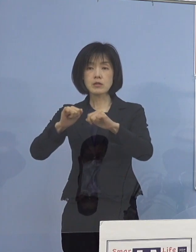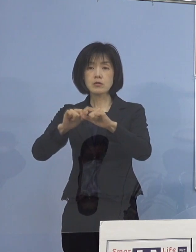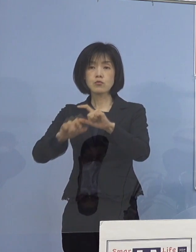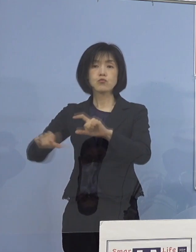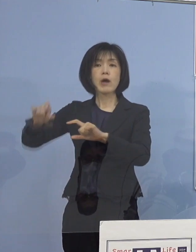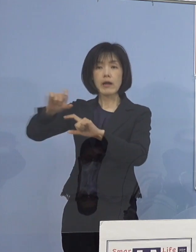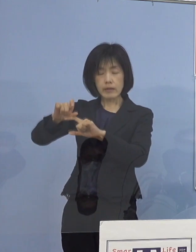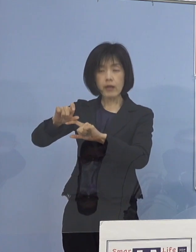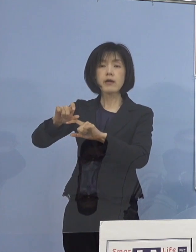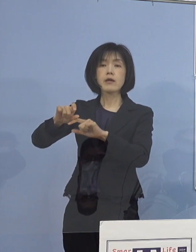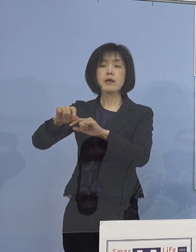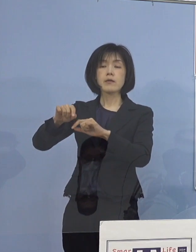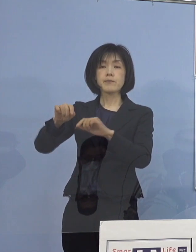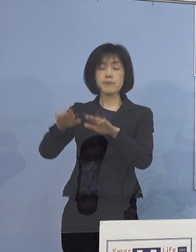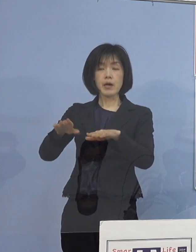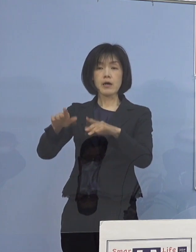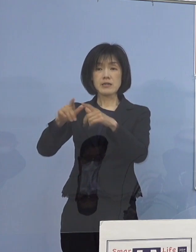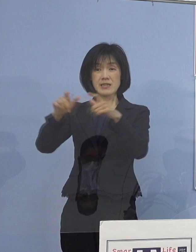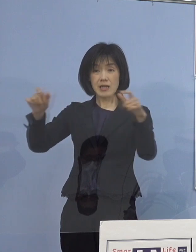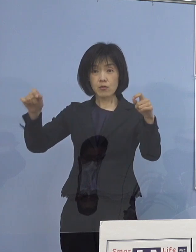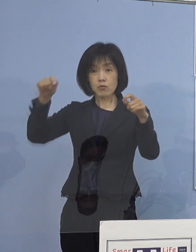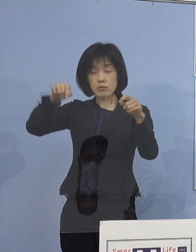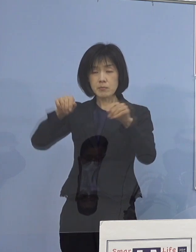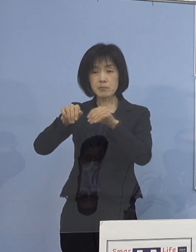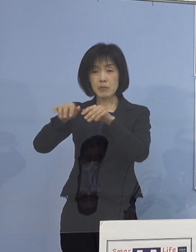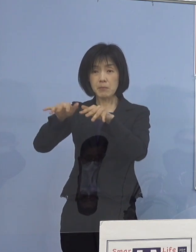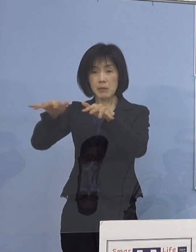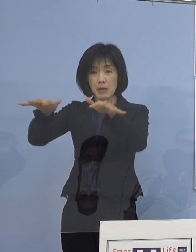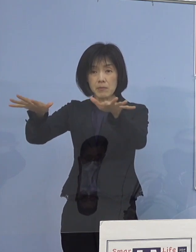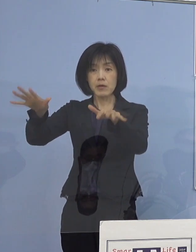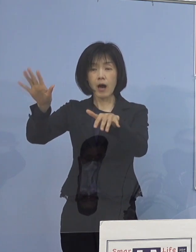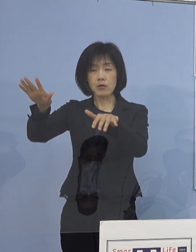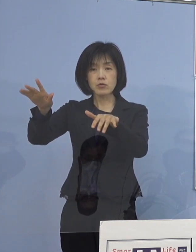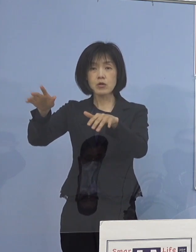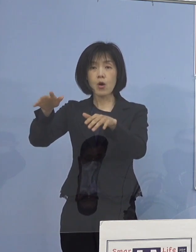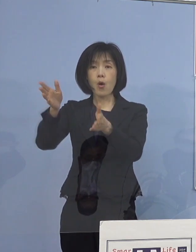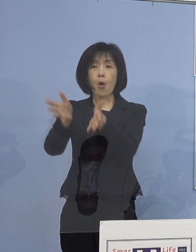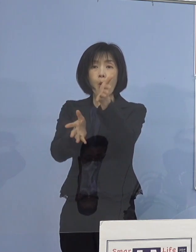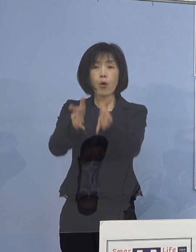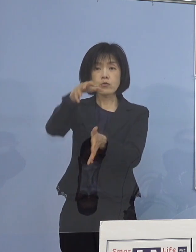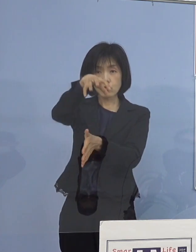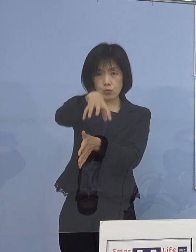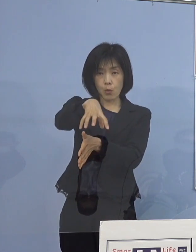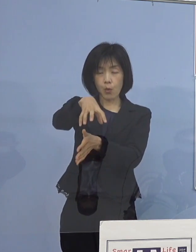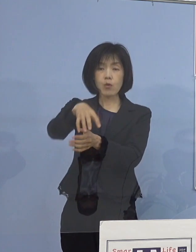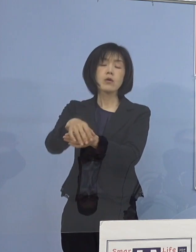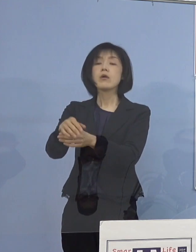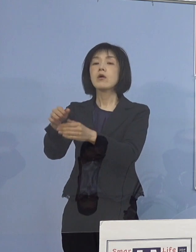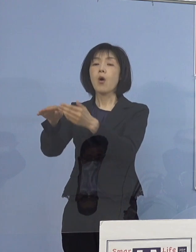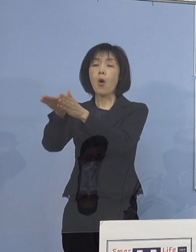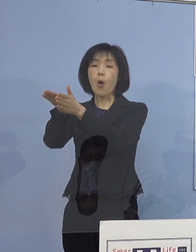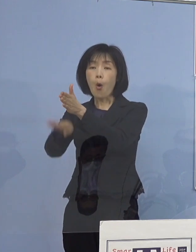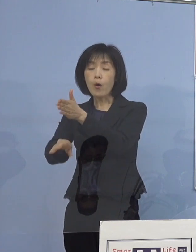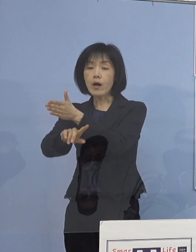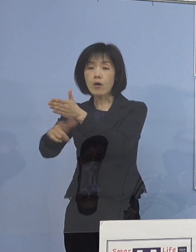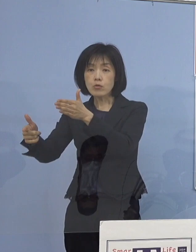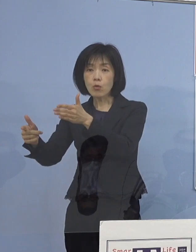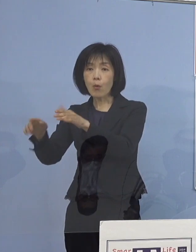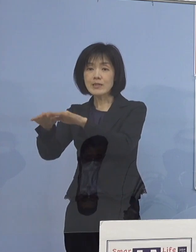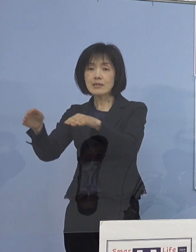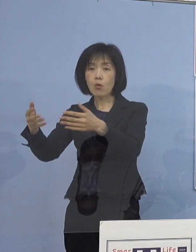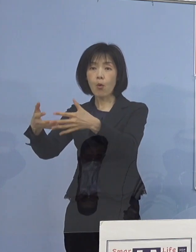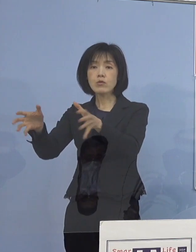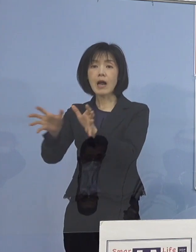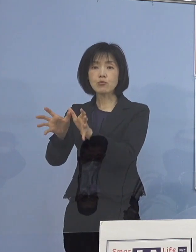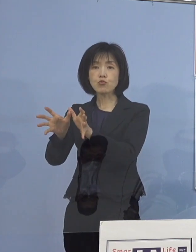全国的に感染者が増加傾向にある 保育施設や放課後児童クラブなどについても